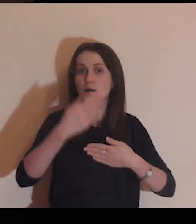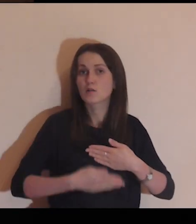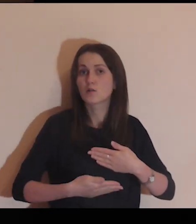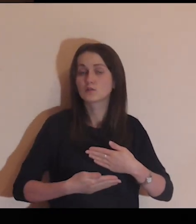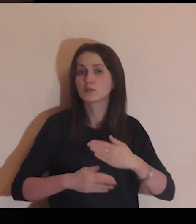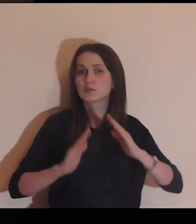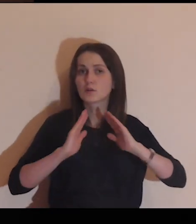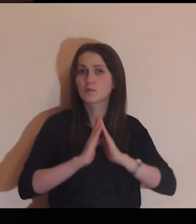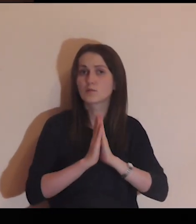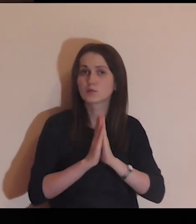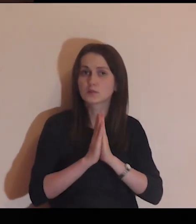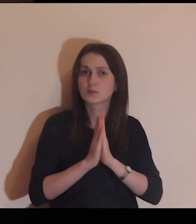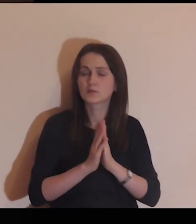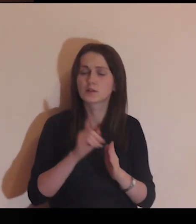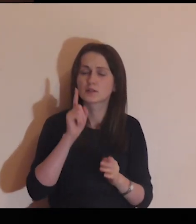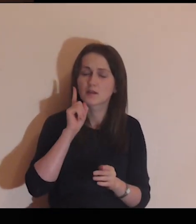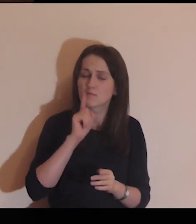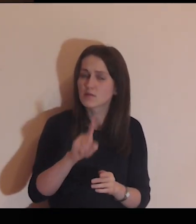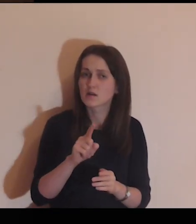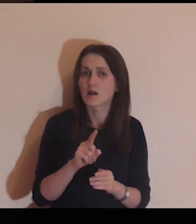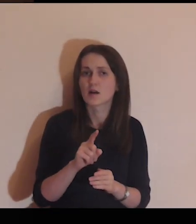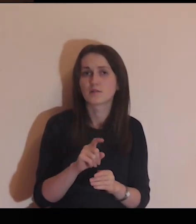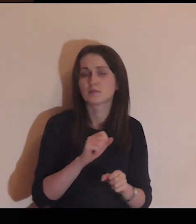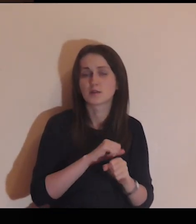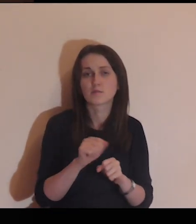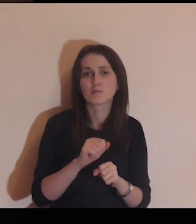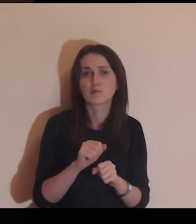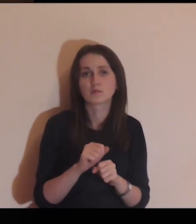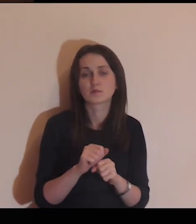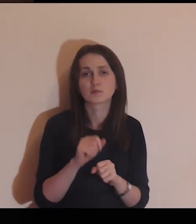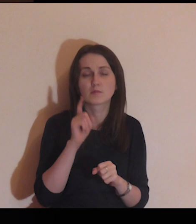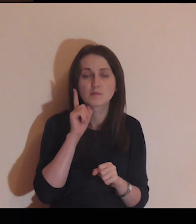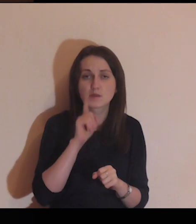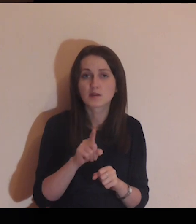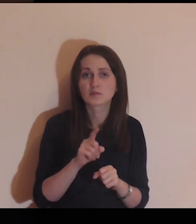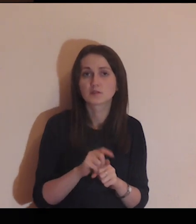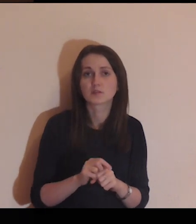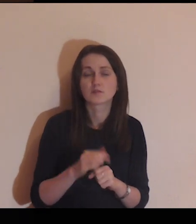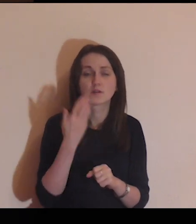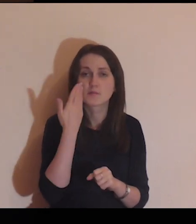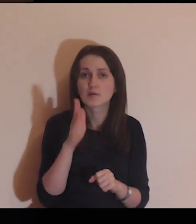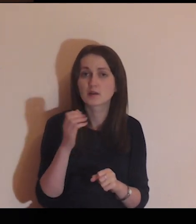Pod koniec tej modlitwy bądź zupełnie szczery przed Jezusem,